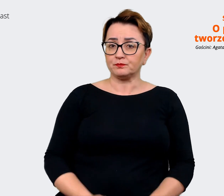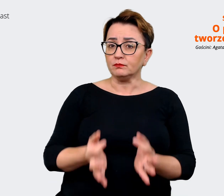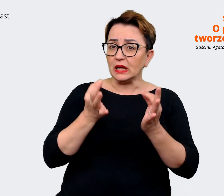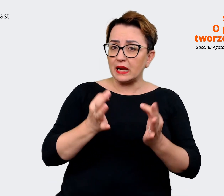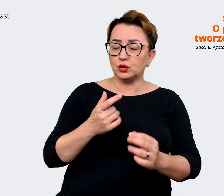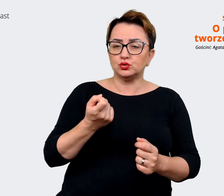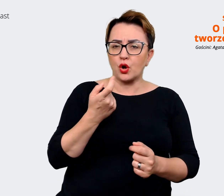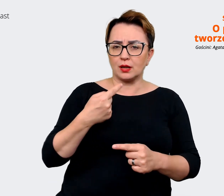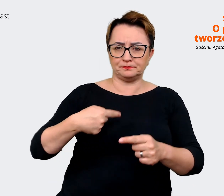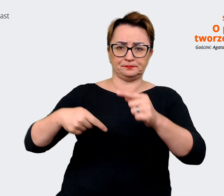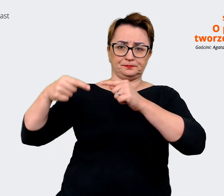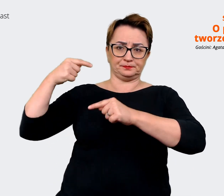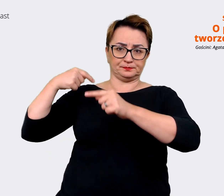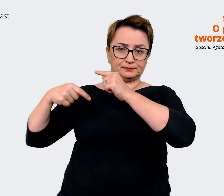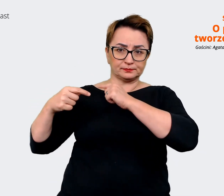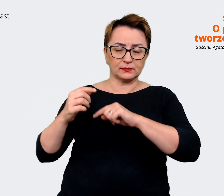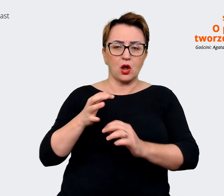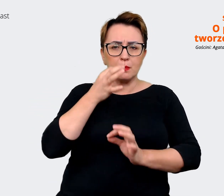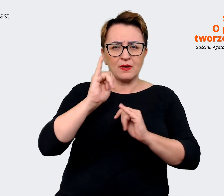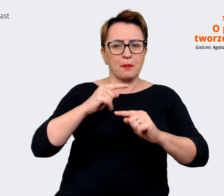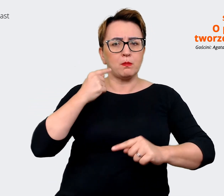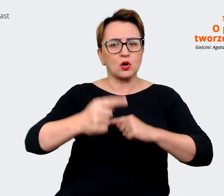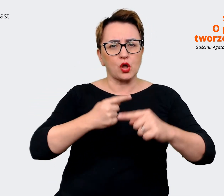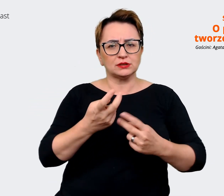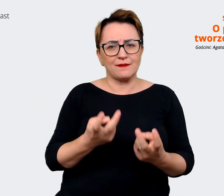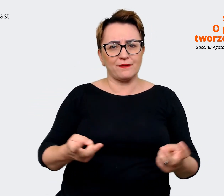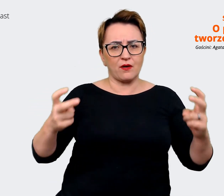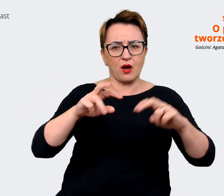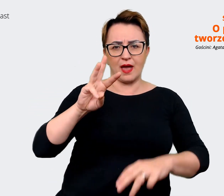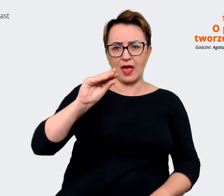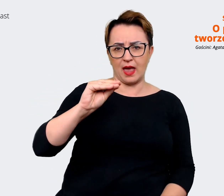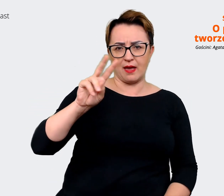jak wygląda w ogóle proces tworzenia EVP. Od czego zaczęliście, tak naprawdę?